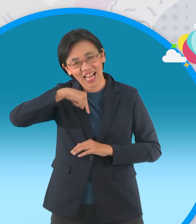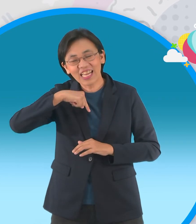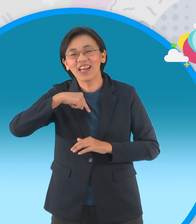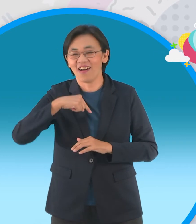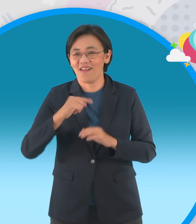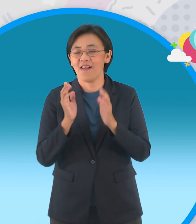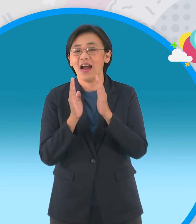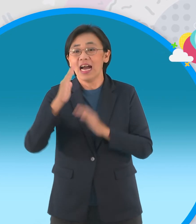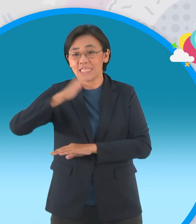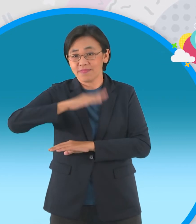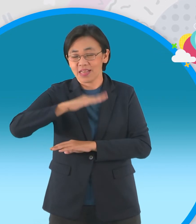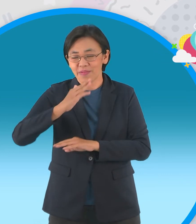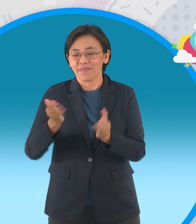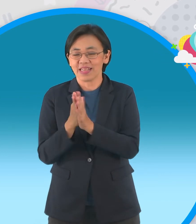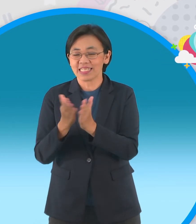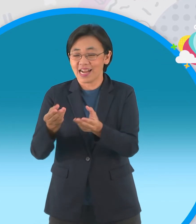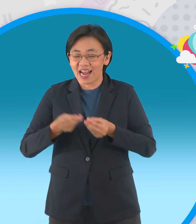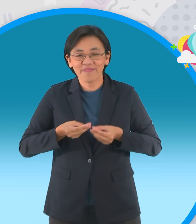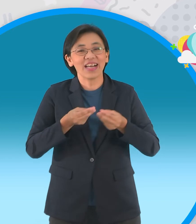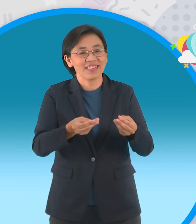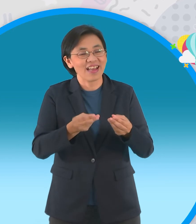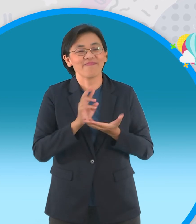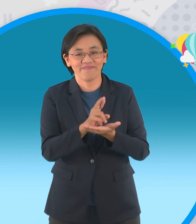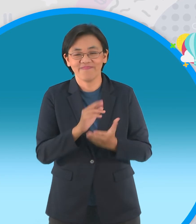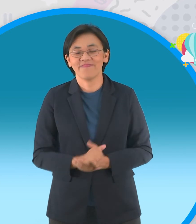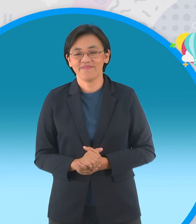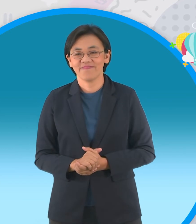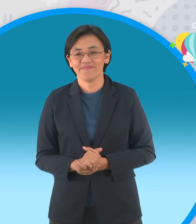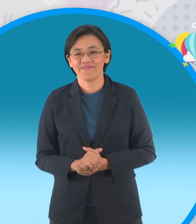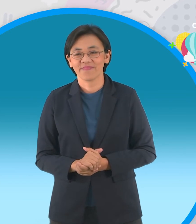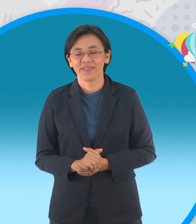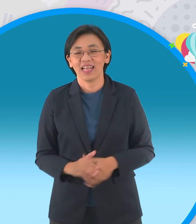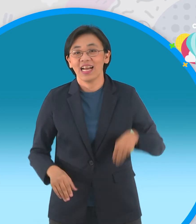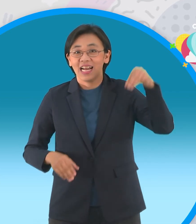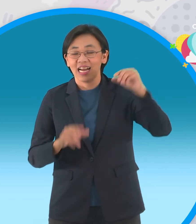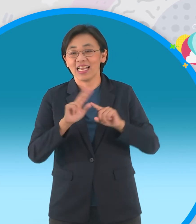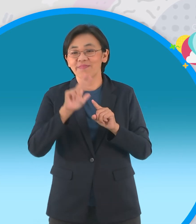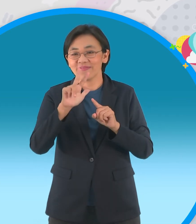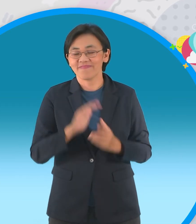เดี๋ยวต้องขอบคุณสำนักพิมพ์สกายบุ๊คมากนะครับที่มอบให้กับเรานะครับเล่มที่สาม